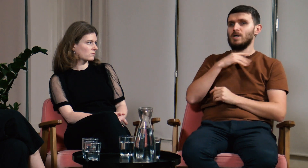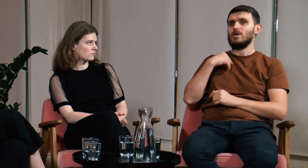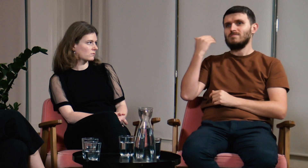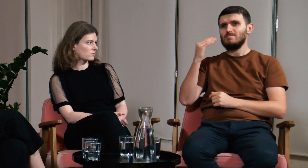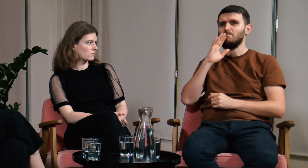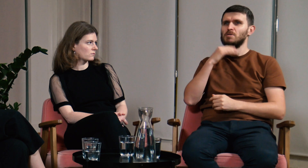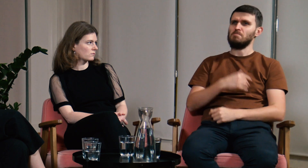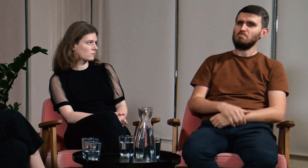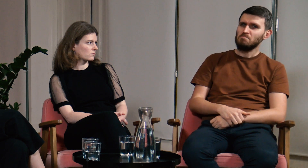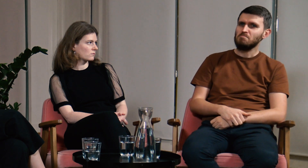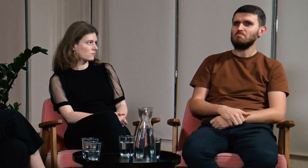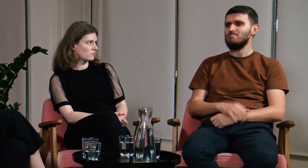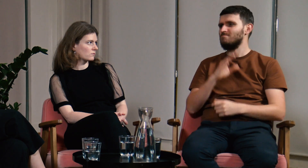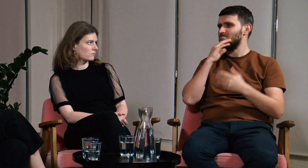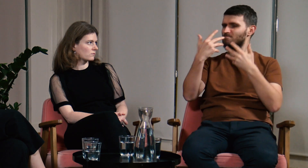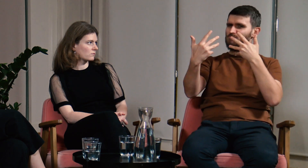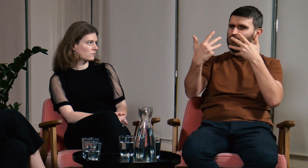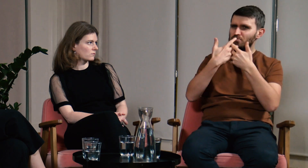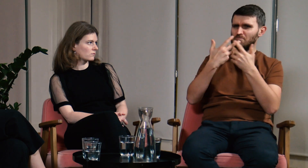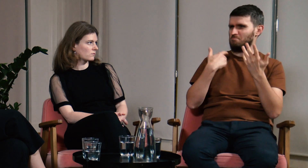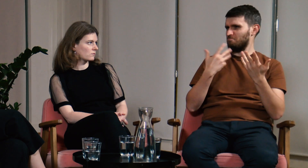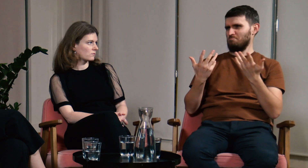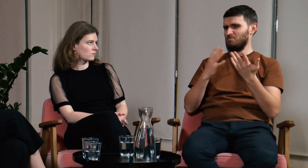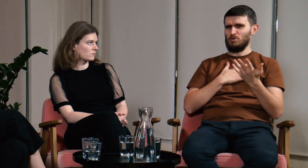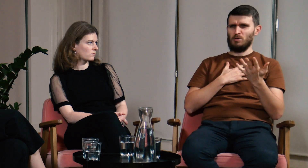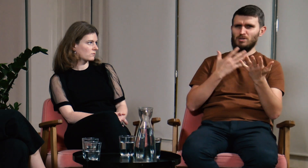Jednak te studia mnie nie zachwyciły.